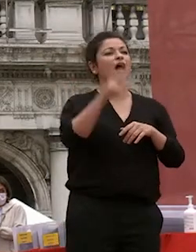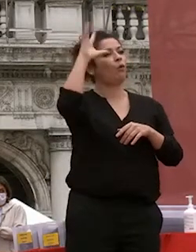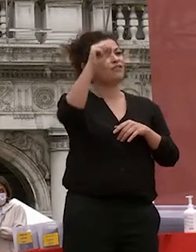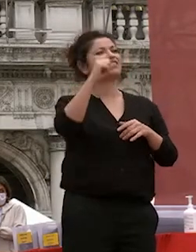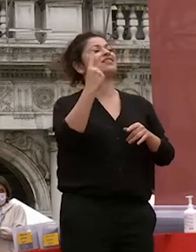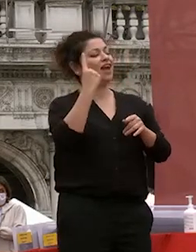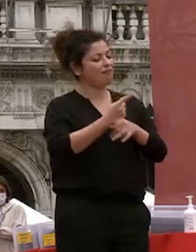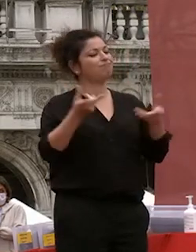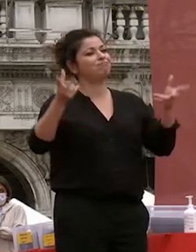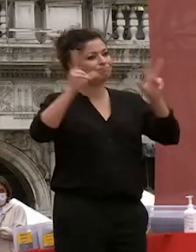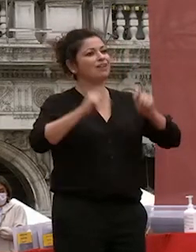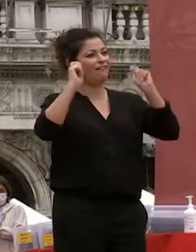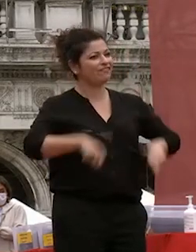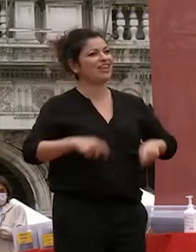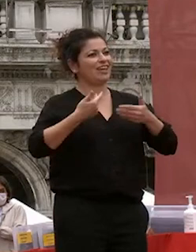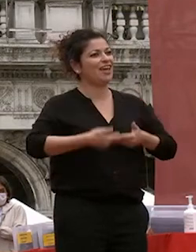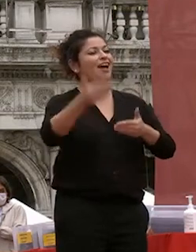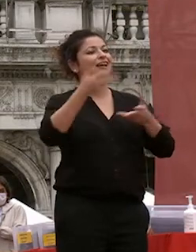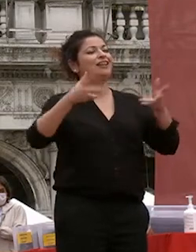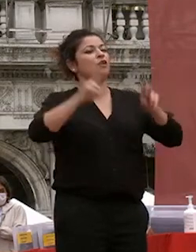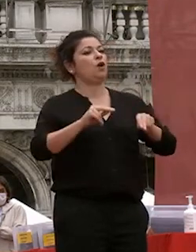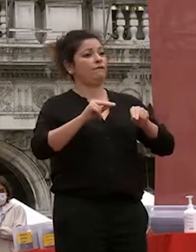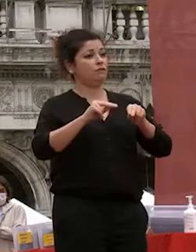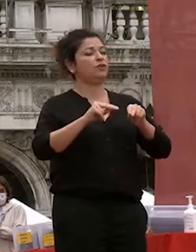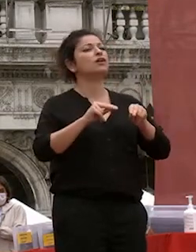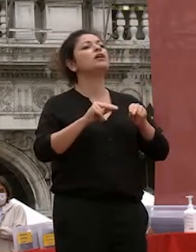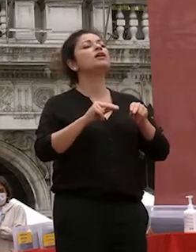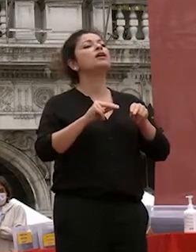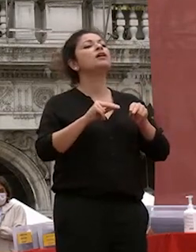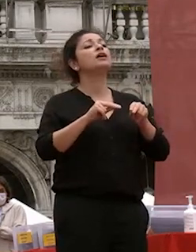stata una delle delle forze di questi mesi